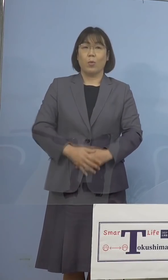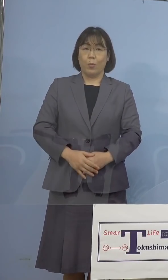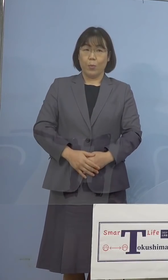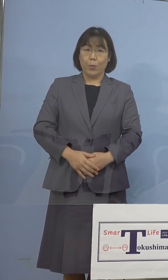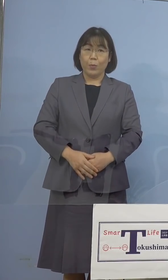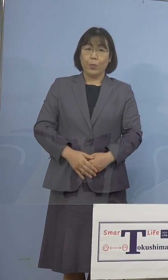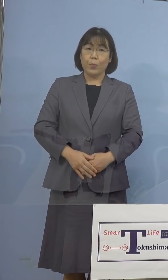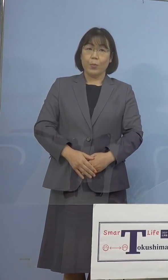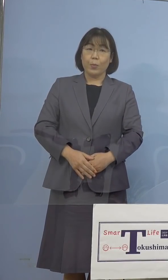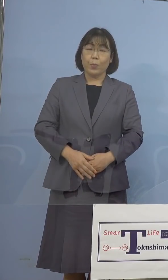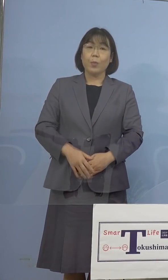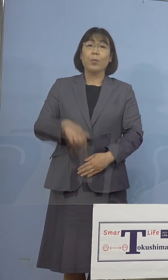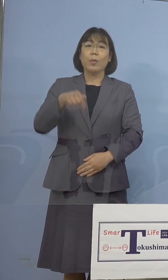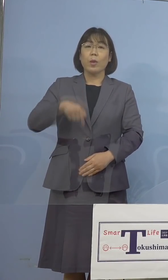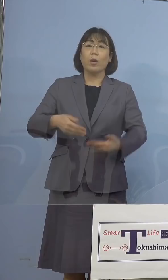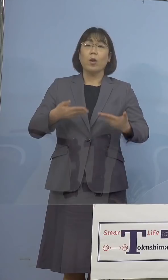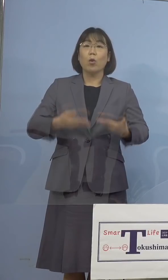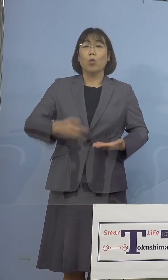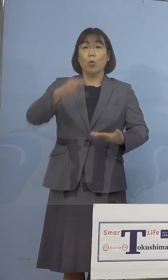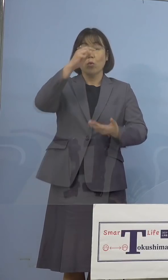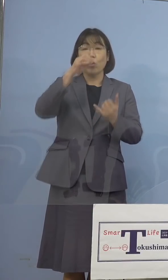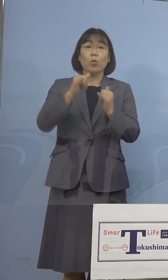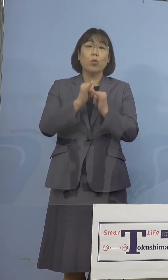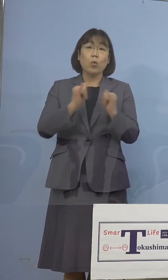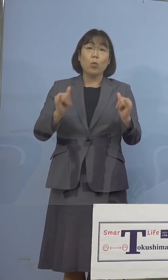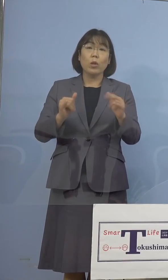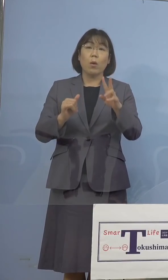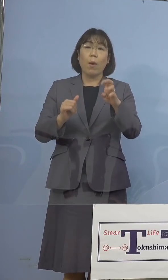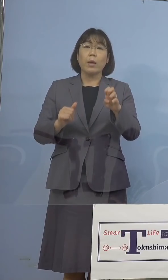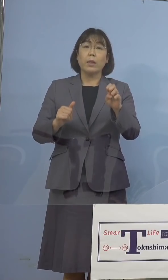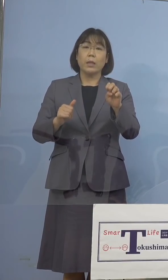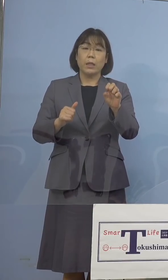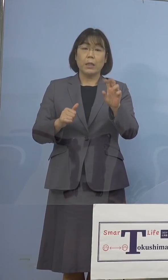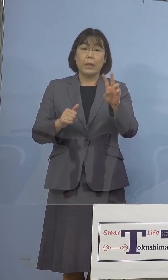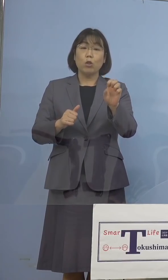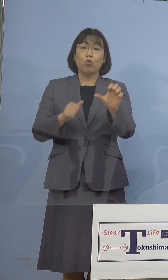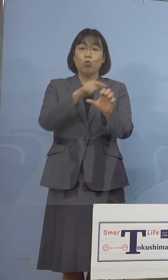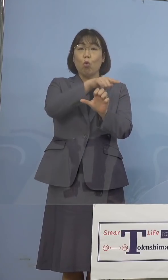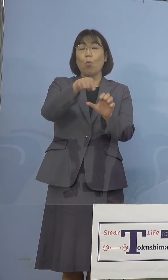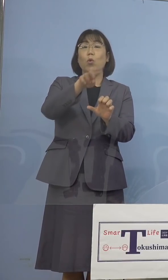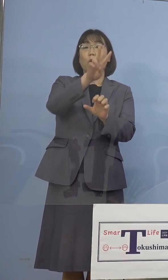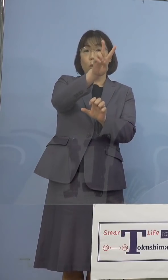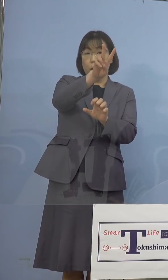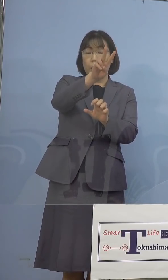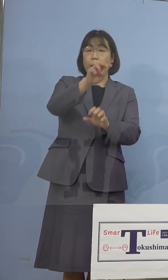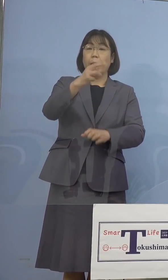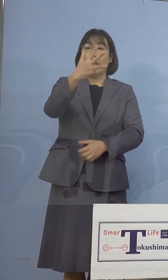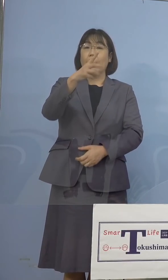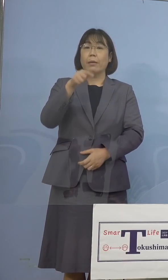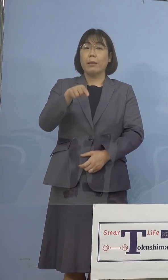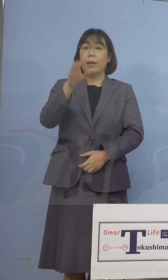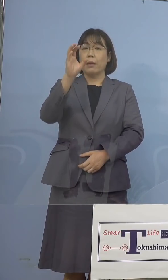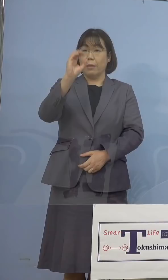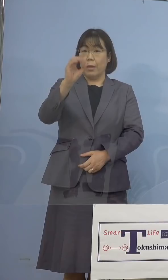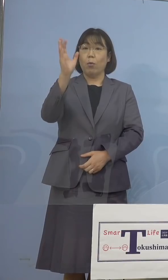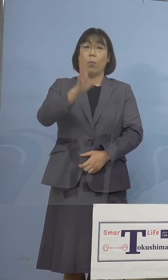うち重症者割合につきましては 25分の2、8.0パーセントとなります